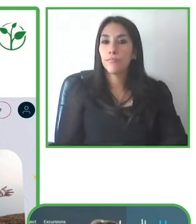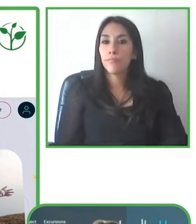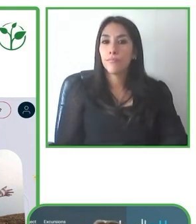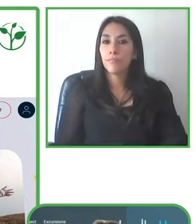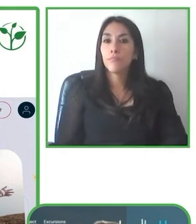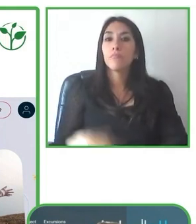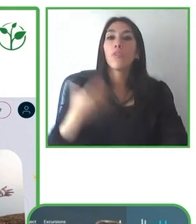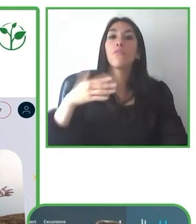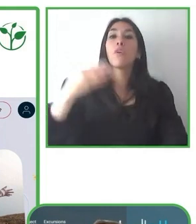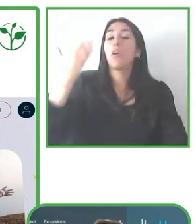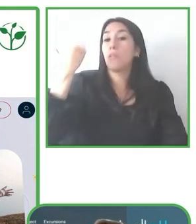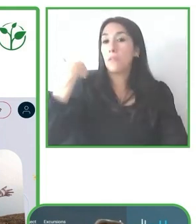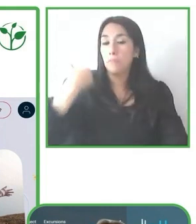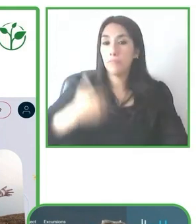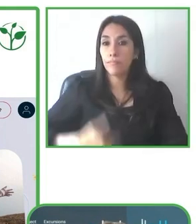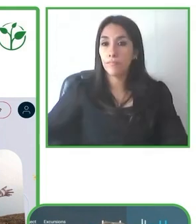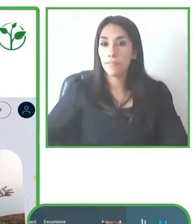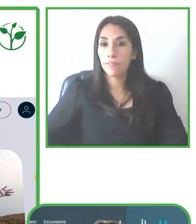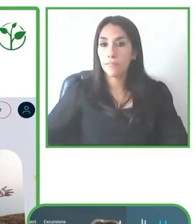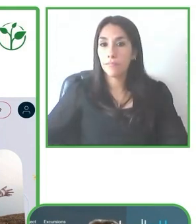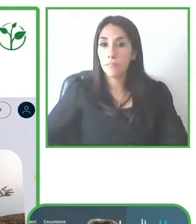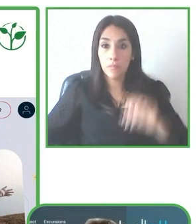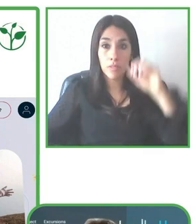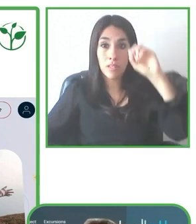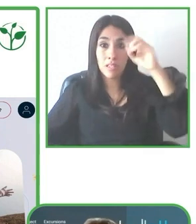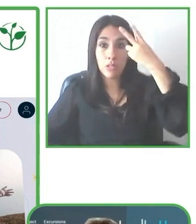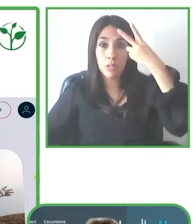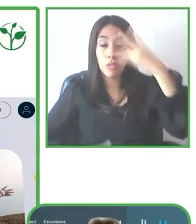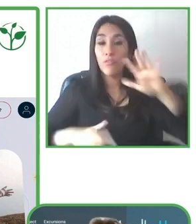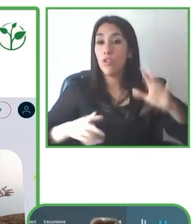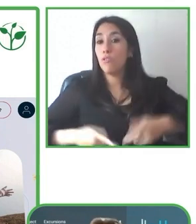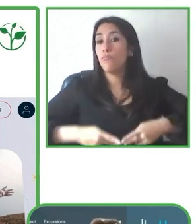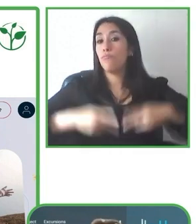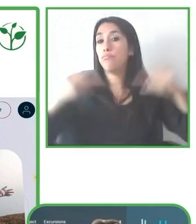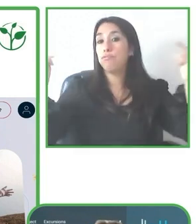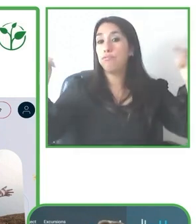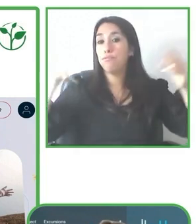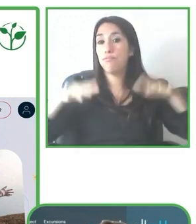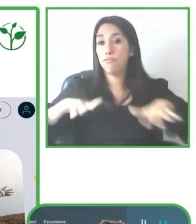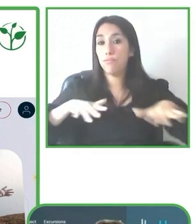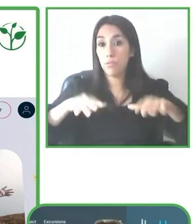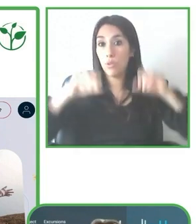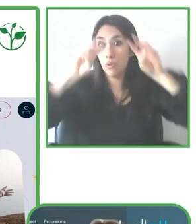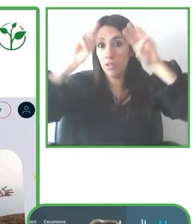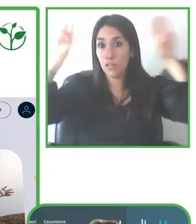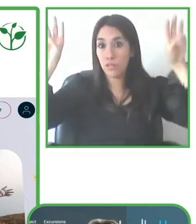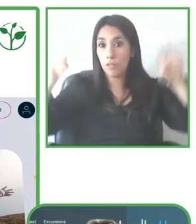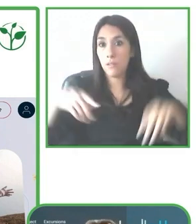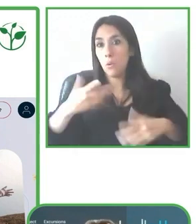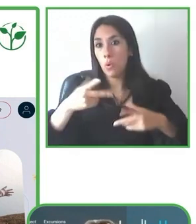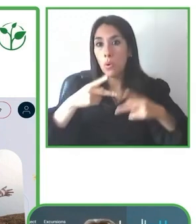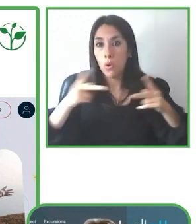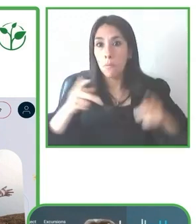Pero no es un poco esa voluntad de los guías de ir un poquito más allá en volver cada